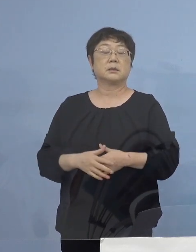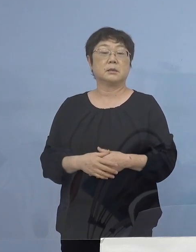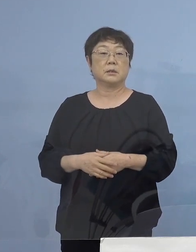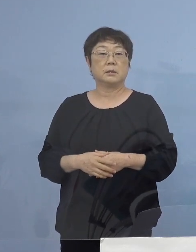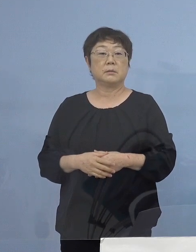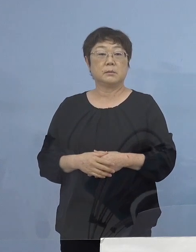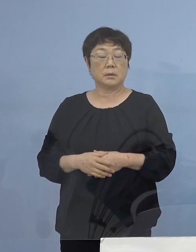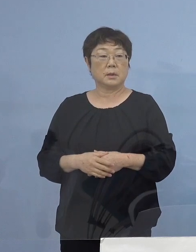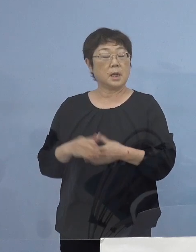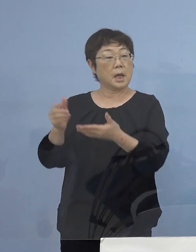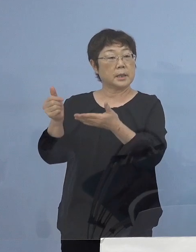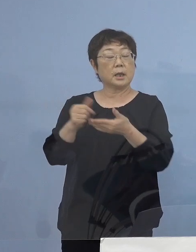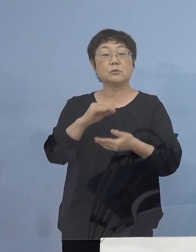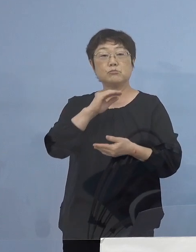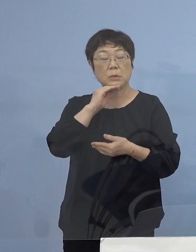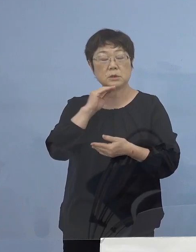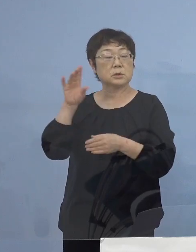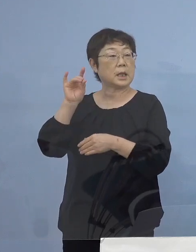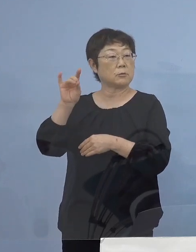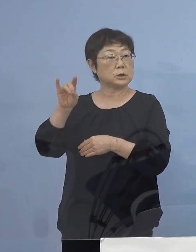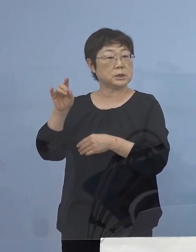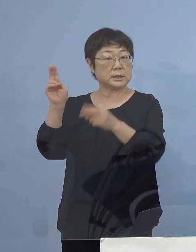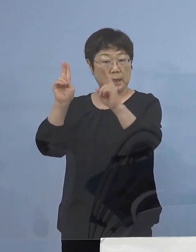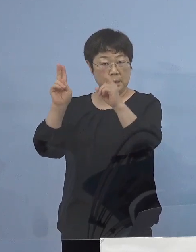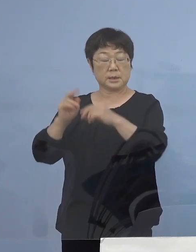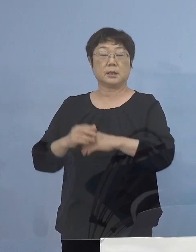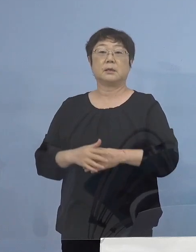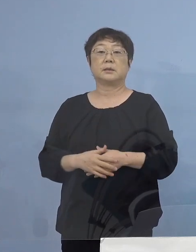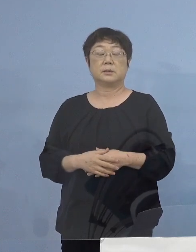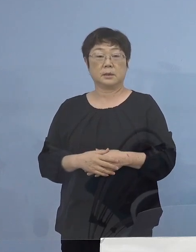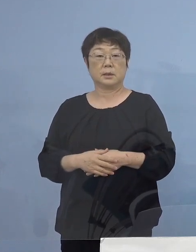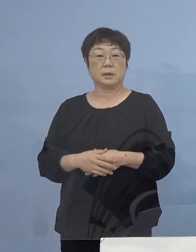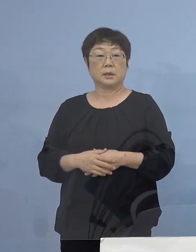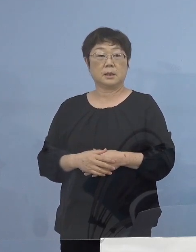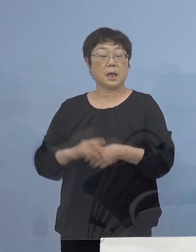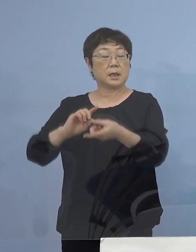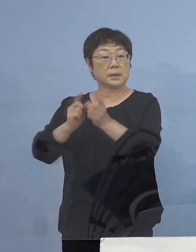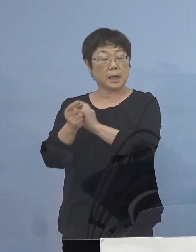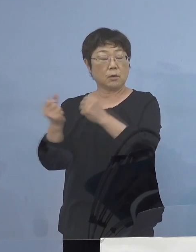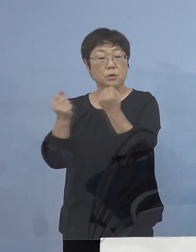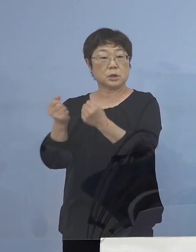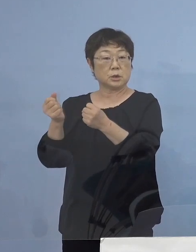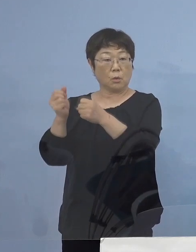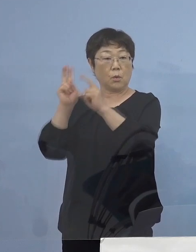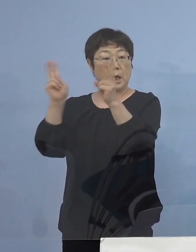客待ちをされるタクシー事業者の皆さん 代行事業者の皆様方にも